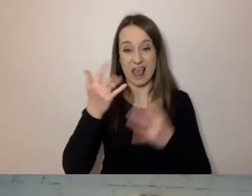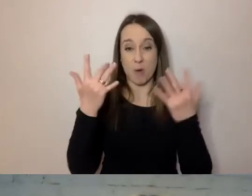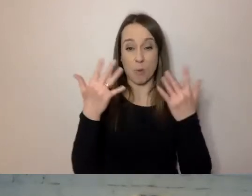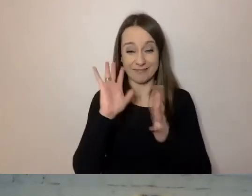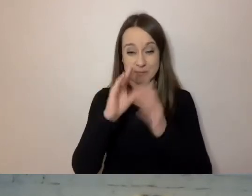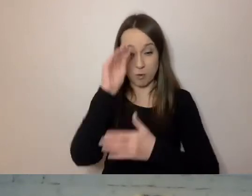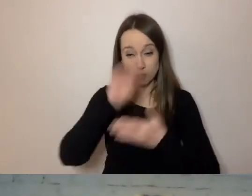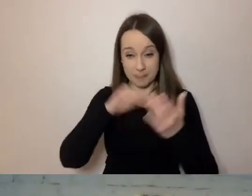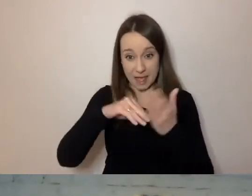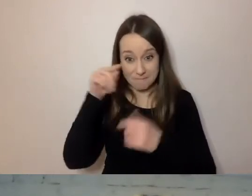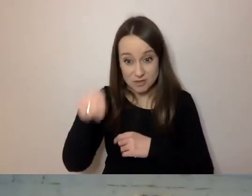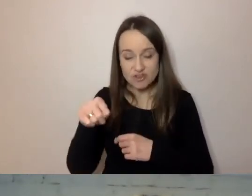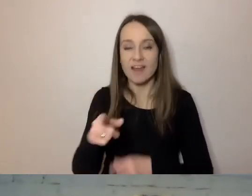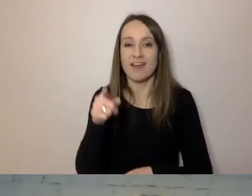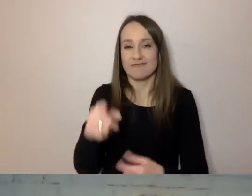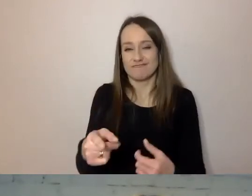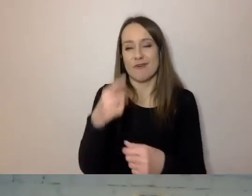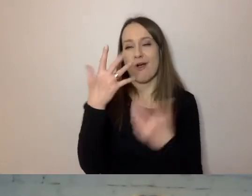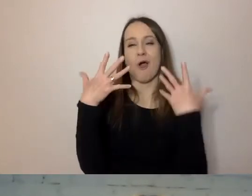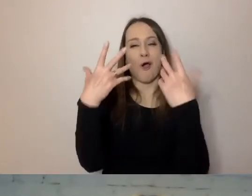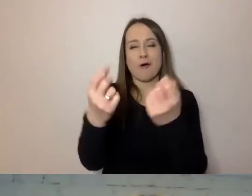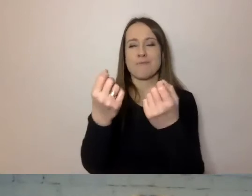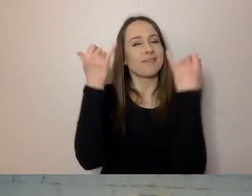to zupełnie inaczej odbiorca traktuje komunikat.